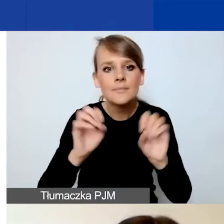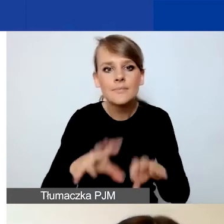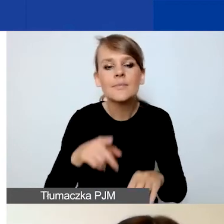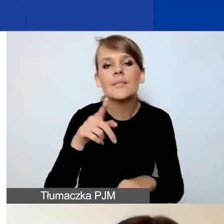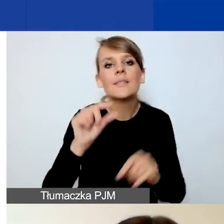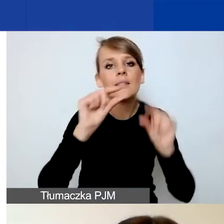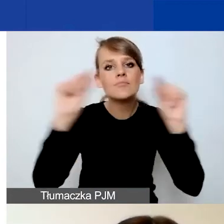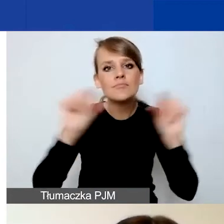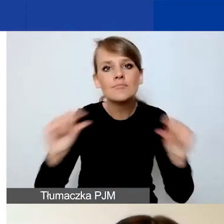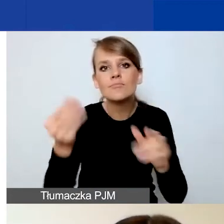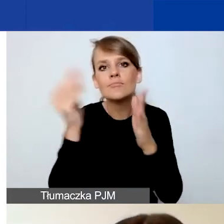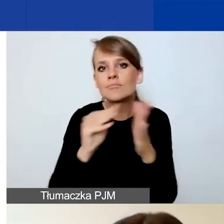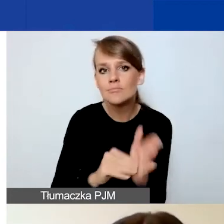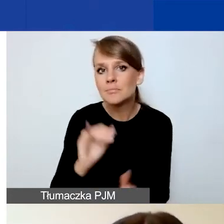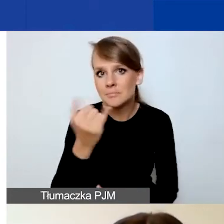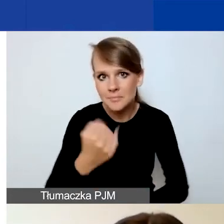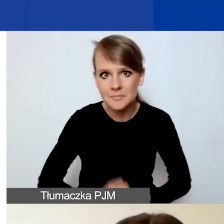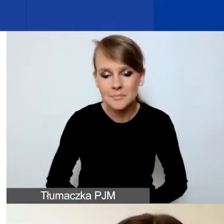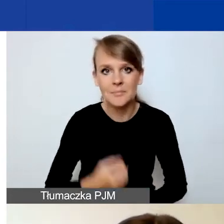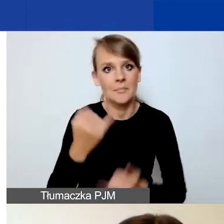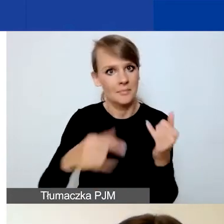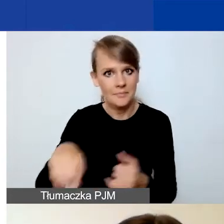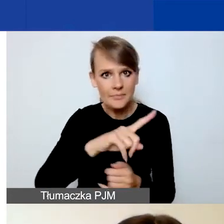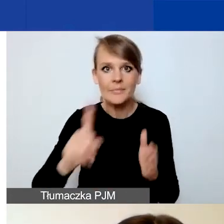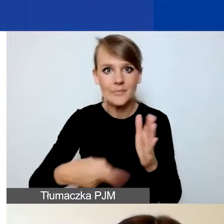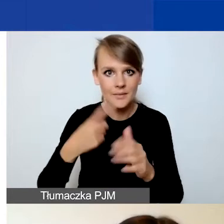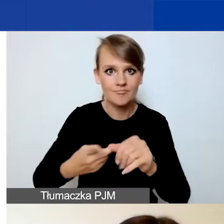Ponieważ gdy wejdziecie po raz pierwszy do Generatora